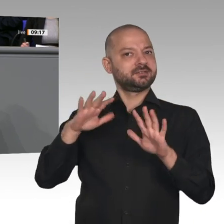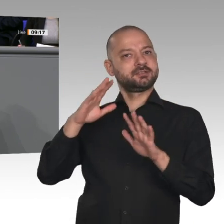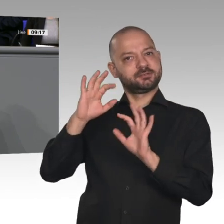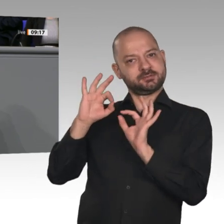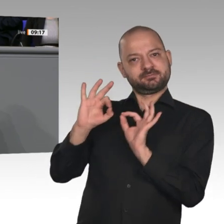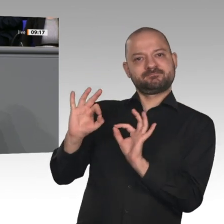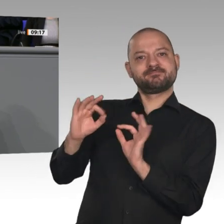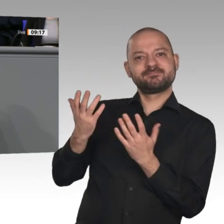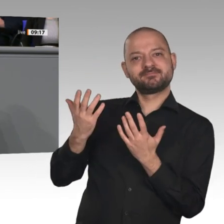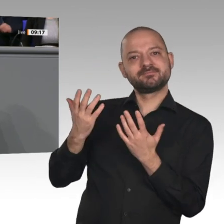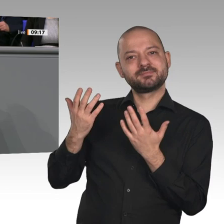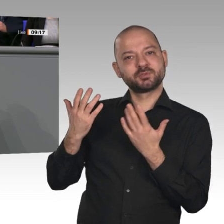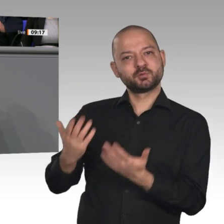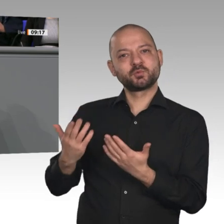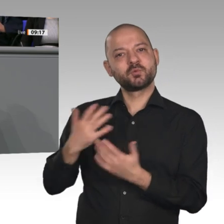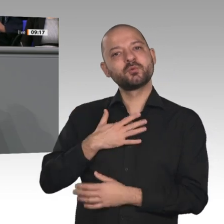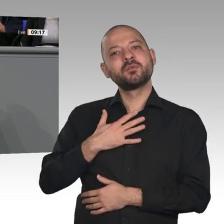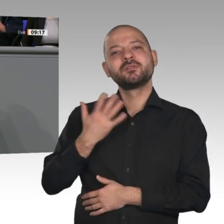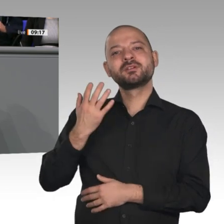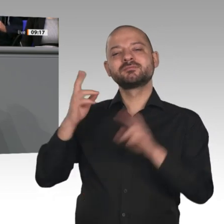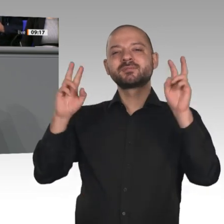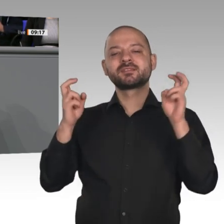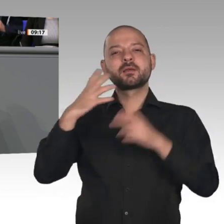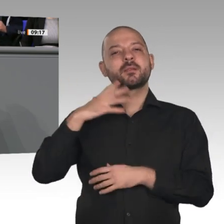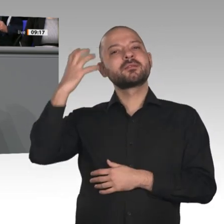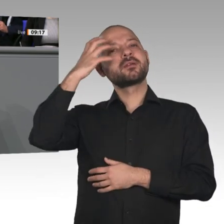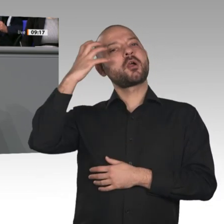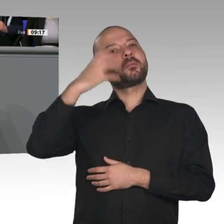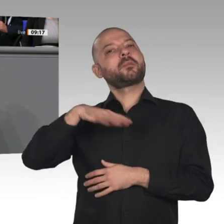wir uns bei allen Problemen des Alltags trauen, den Blick nach vorne zu richten